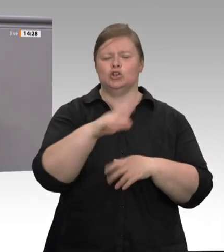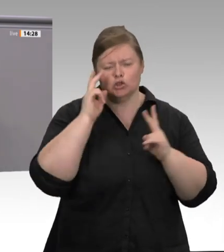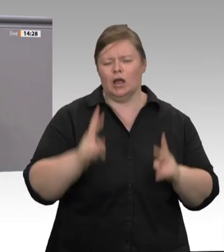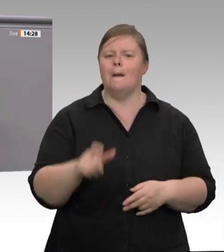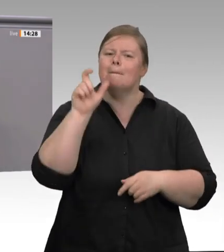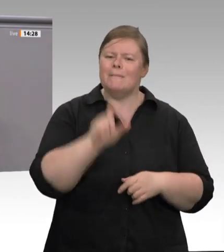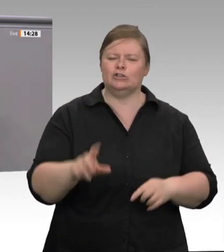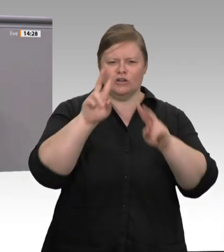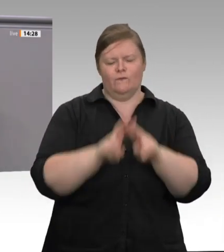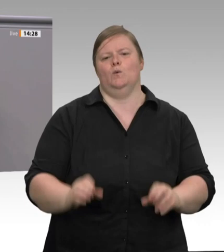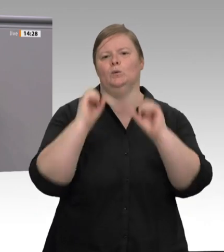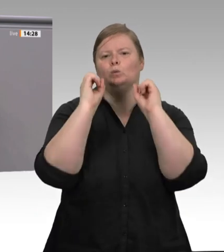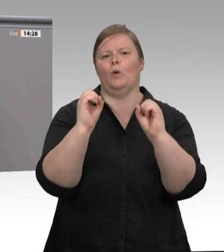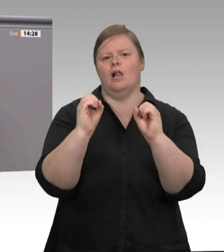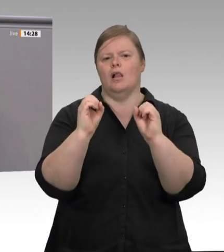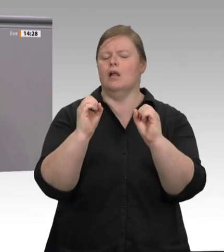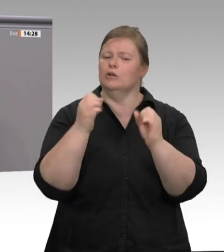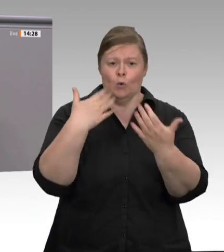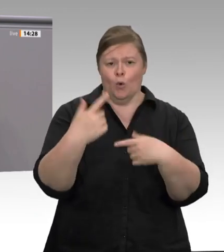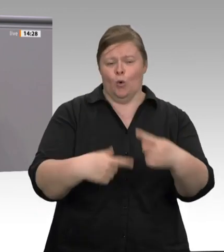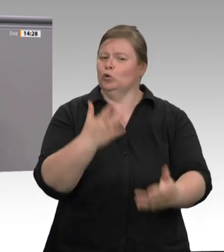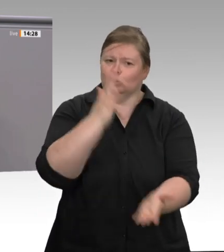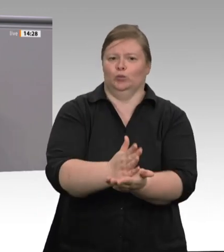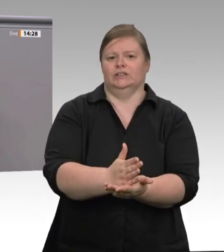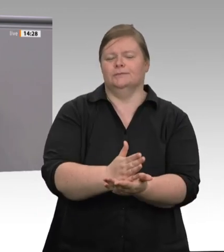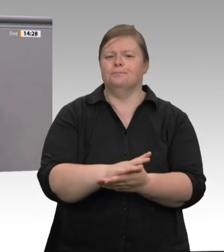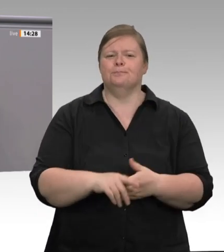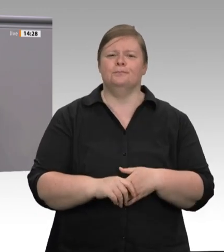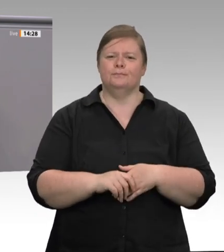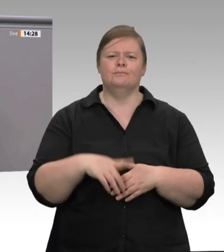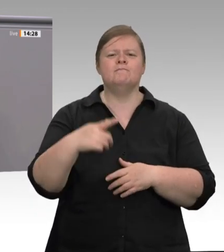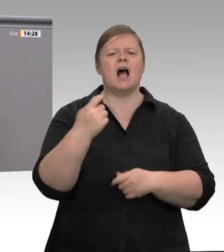Beispiel gegenüber dem RedaktionsNetzwerk Deutschland, dass bislang alle Initiativen